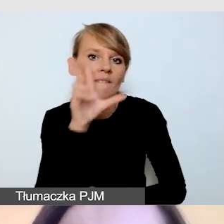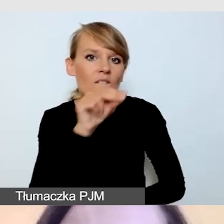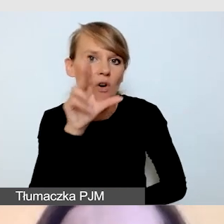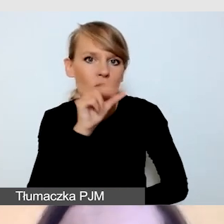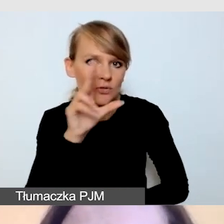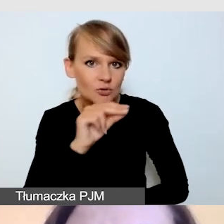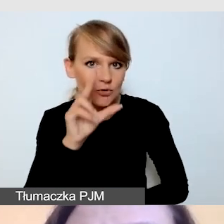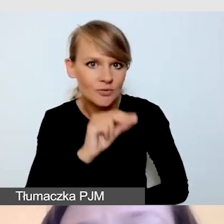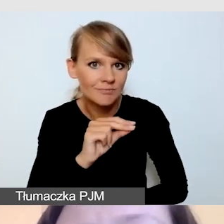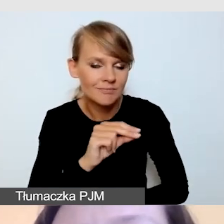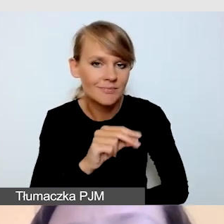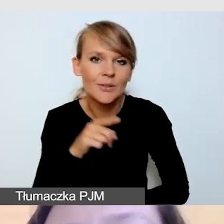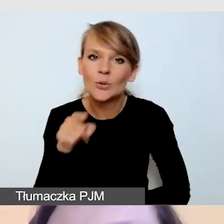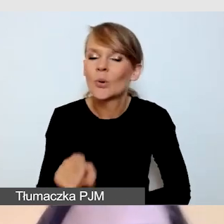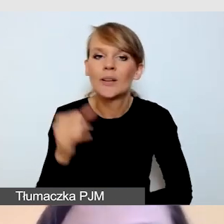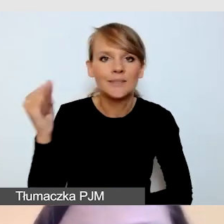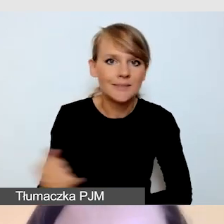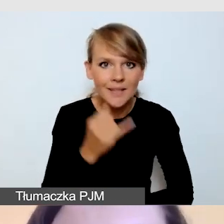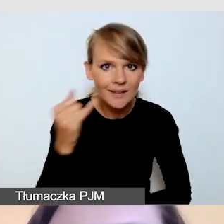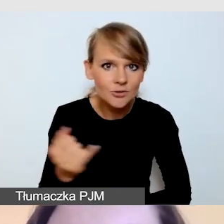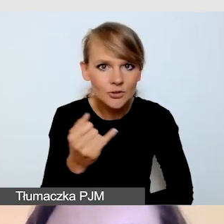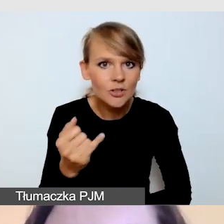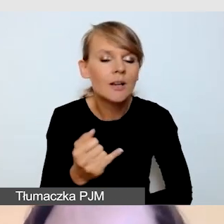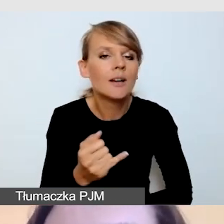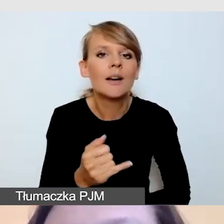To jest zawsze taki element, który może wywołać zamieszanie,